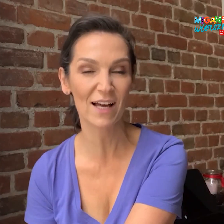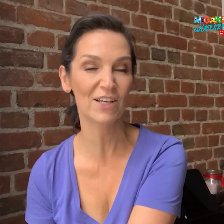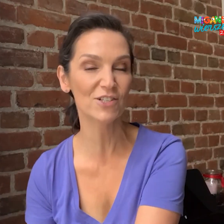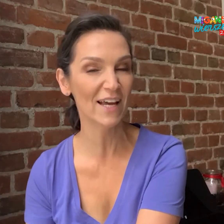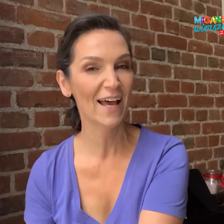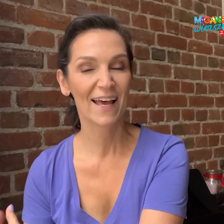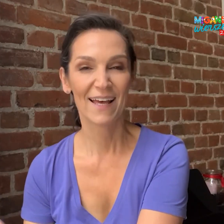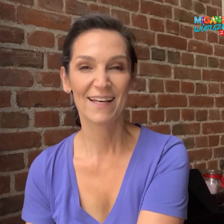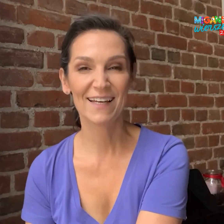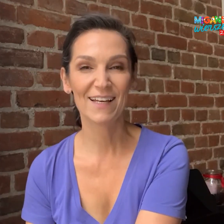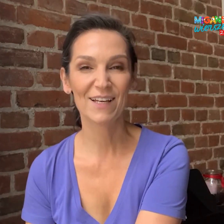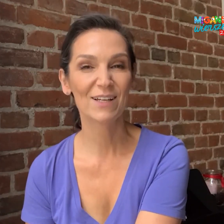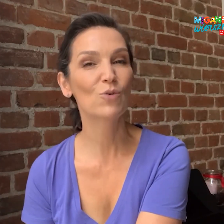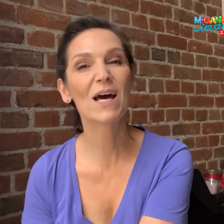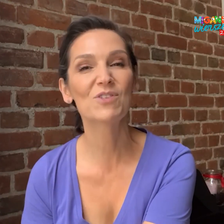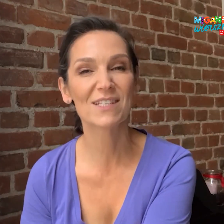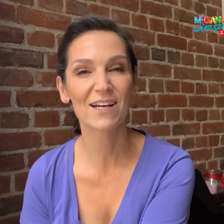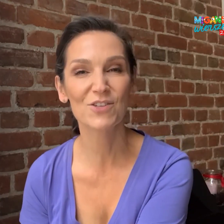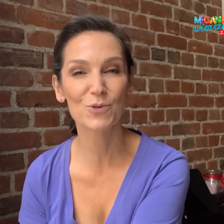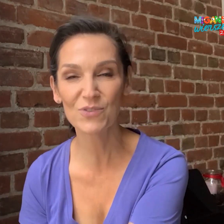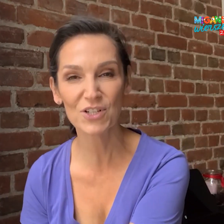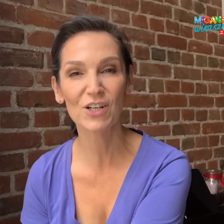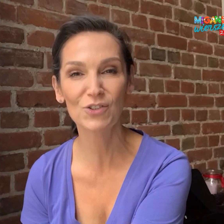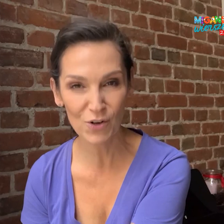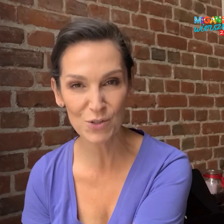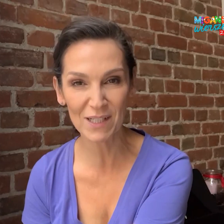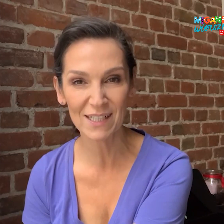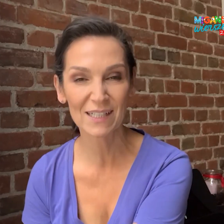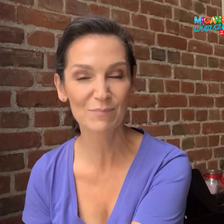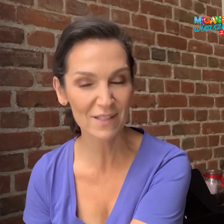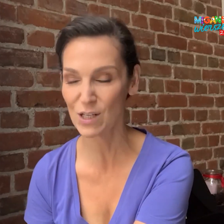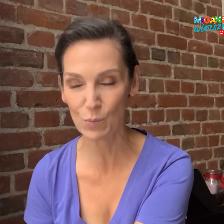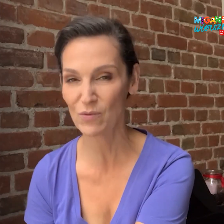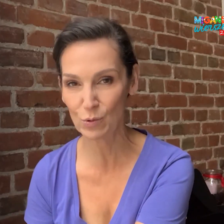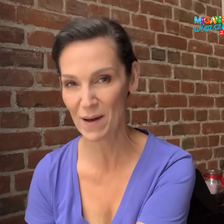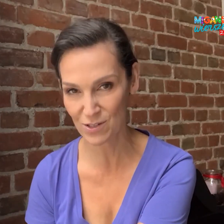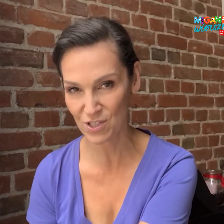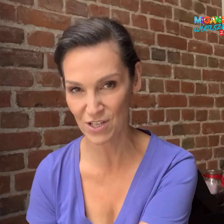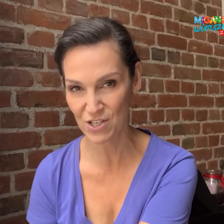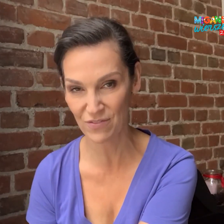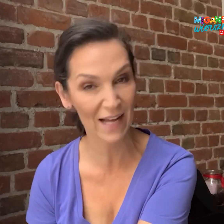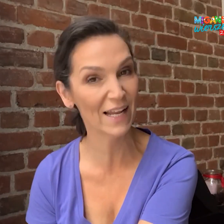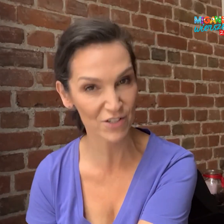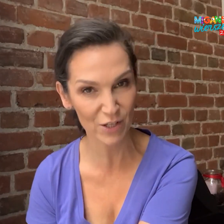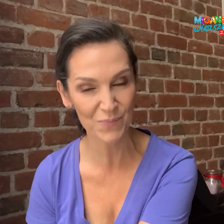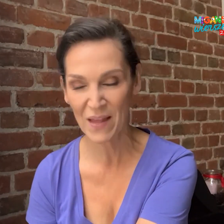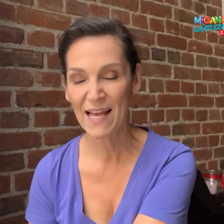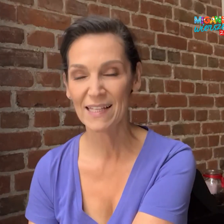ale jeśli uda mi się zachęcić również dorosłych będę z tego powodu bardzo szczęśliwa. A dlaczego?